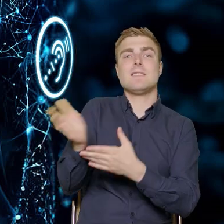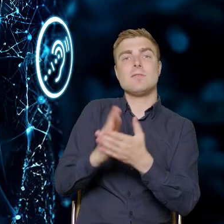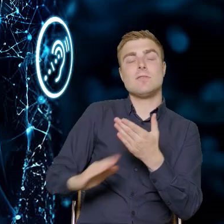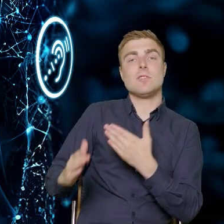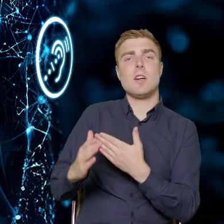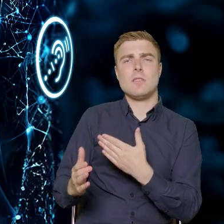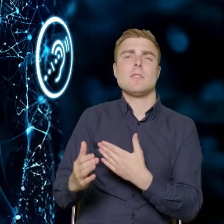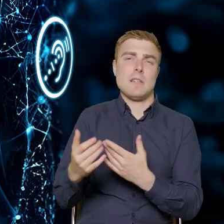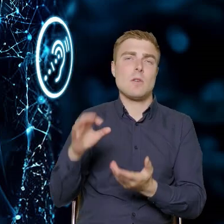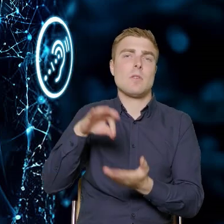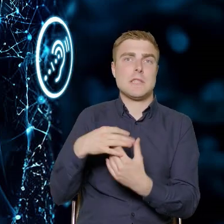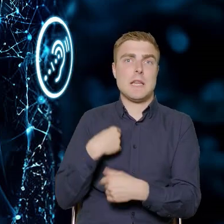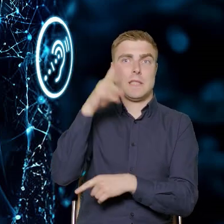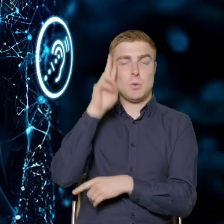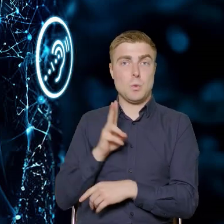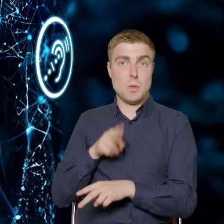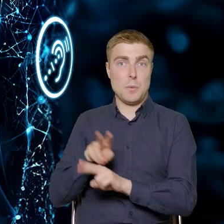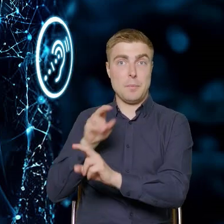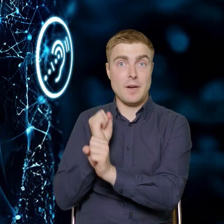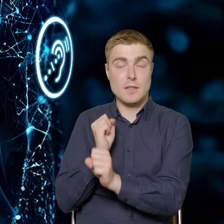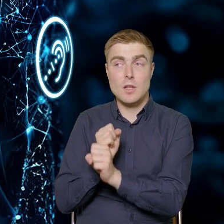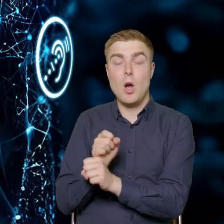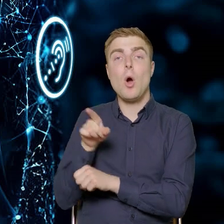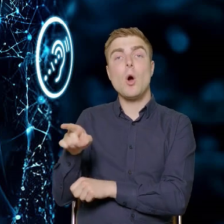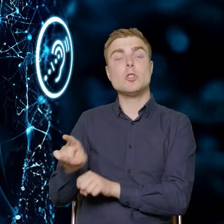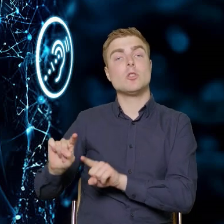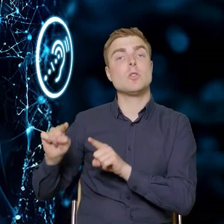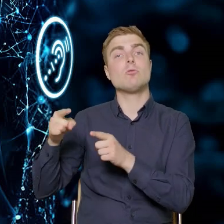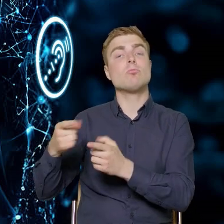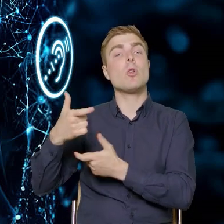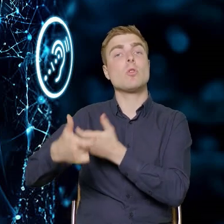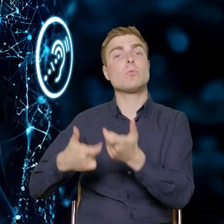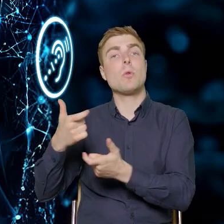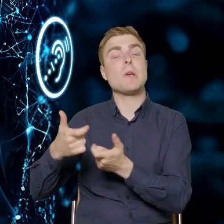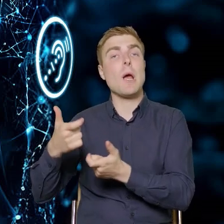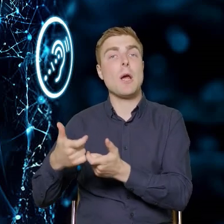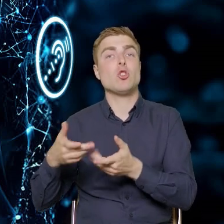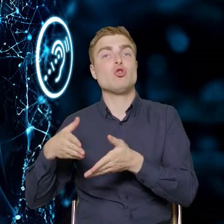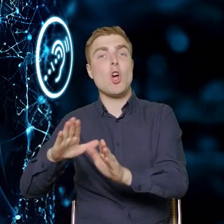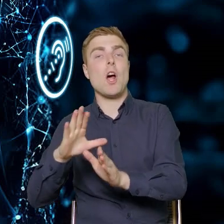w której teraz pracuję, realizują ścieżkę SMART, gdzie jest wydzielona alokacja dla dostępności.